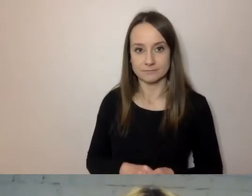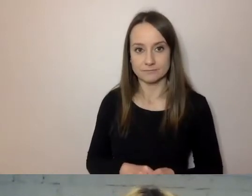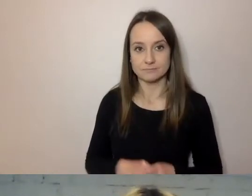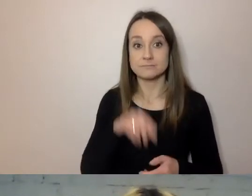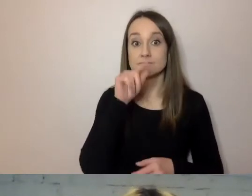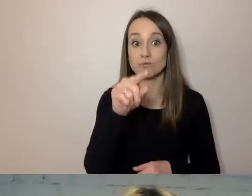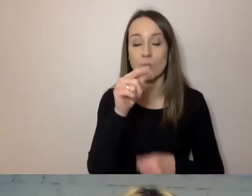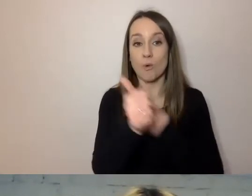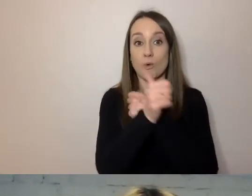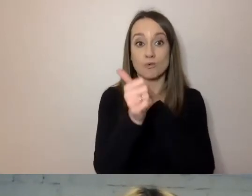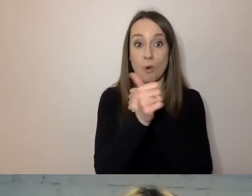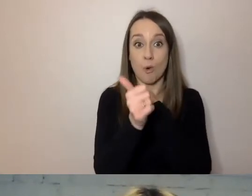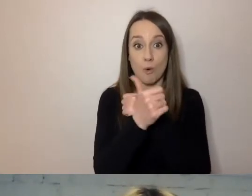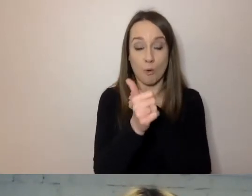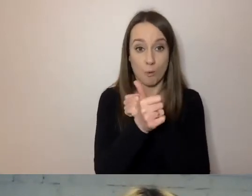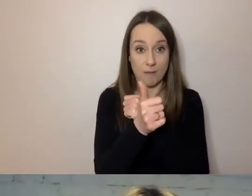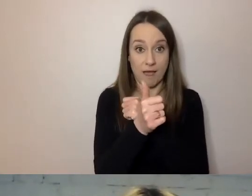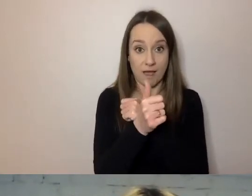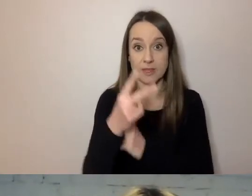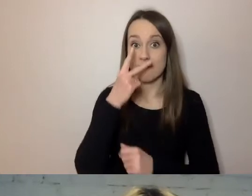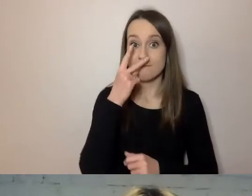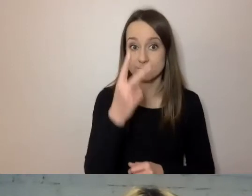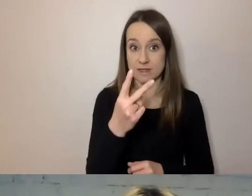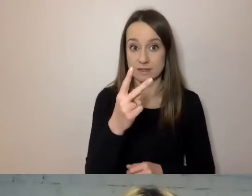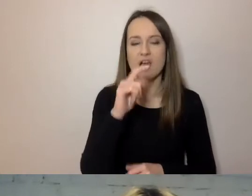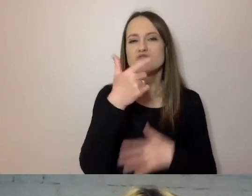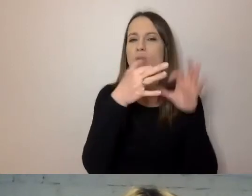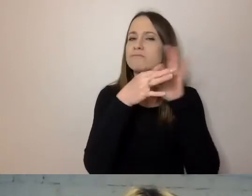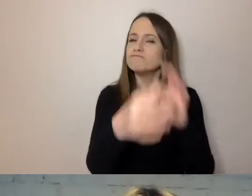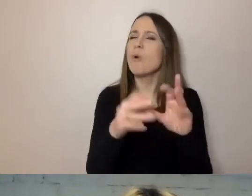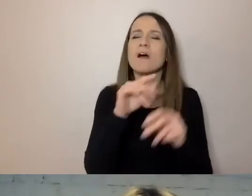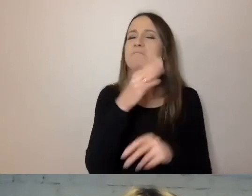Tam, gdzie widzimy, czego dotyczy pismo, jaką ma sygnaturę,